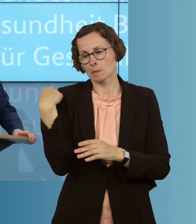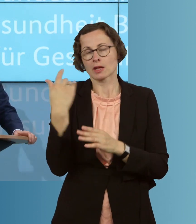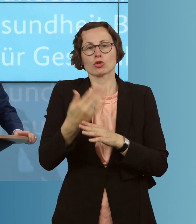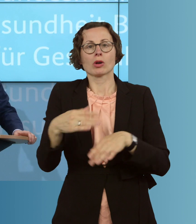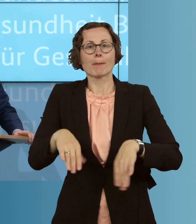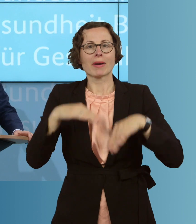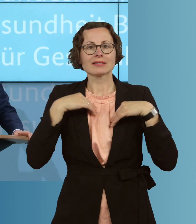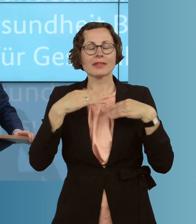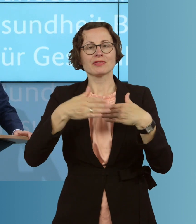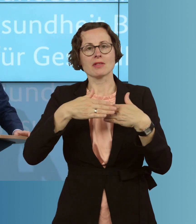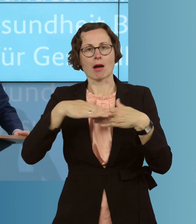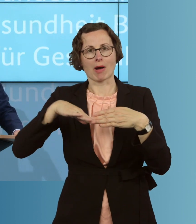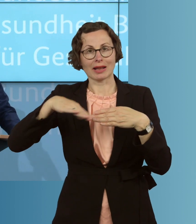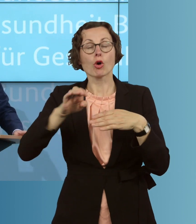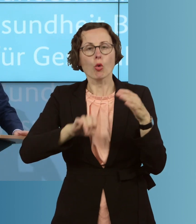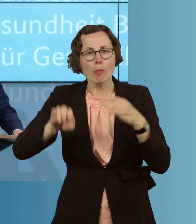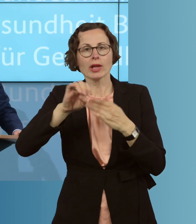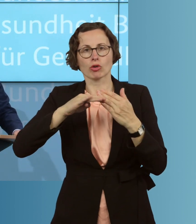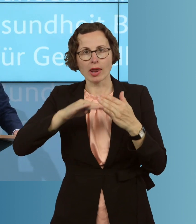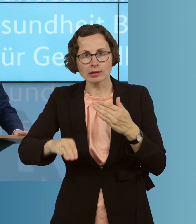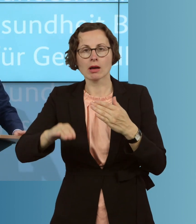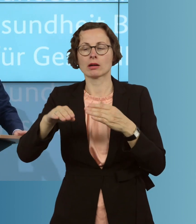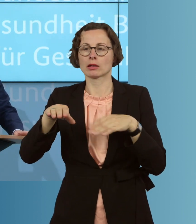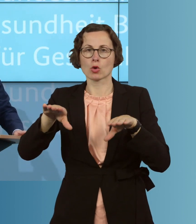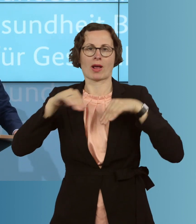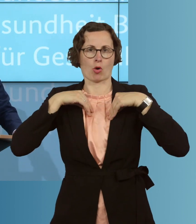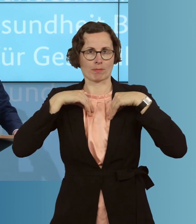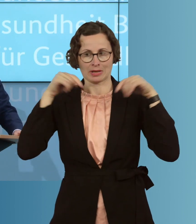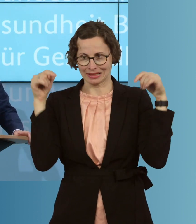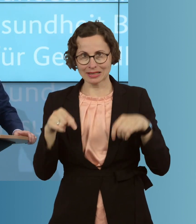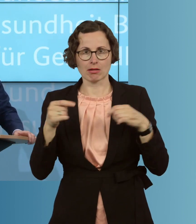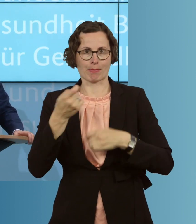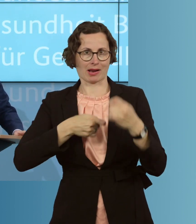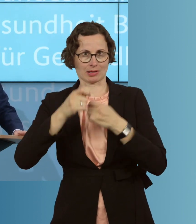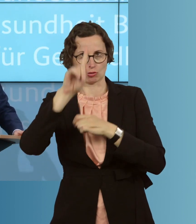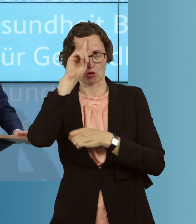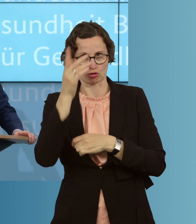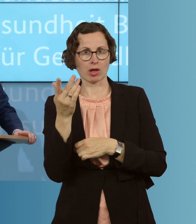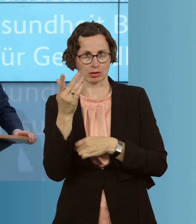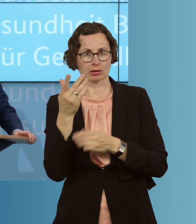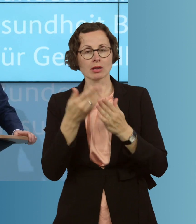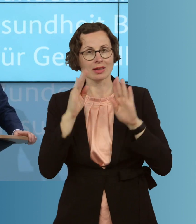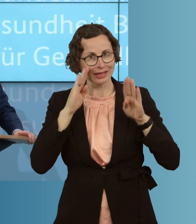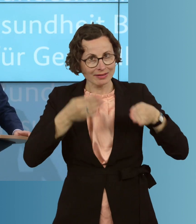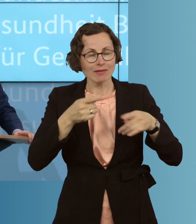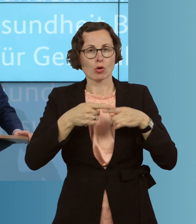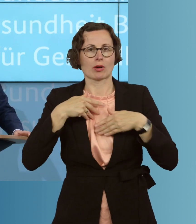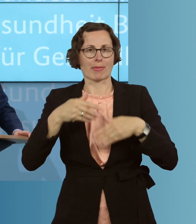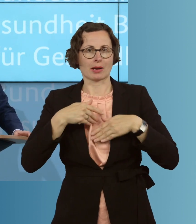aus Nachbarländern, aus europäischen Ländern, hier in Deutschland aufgenommen haben, behandelt haben, in der Intensiv- und Beatmungsmedizin und wir stellen durch